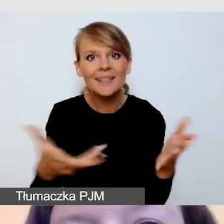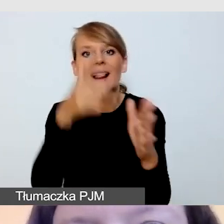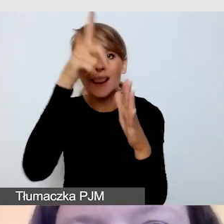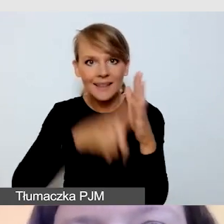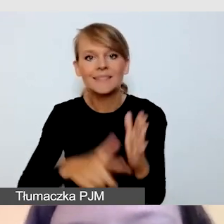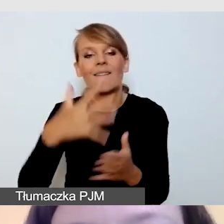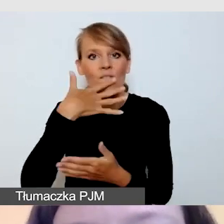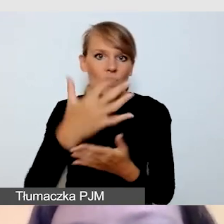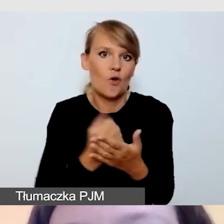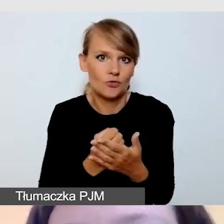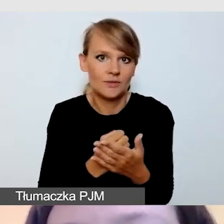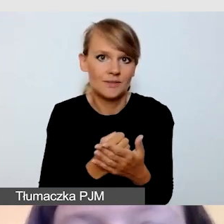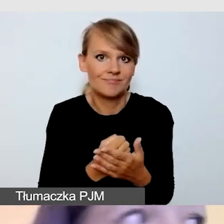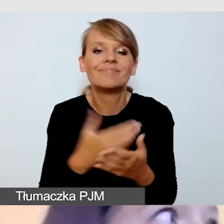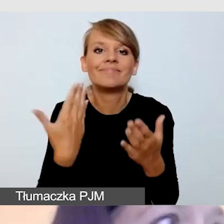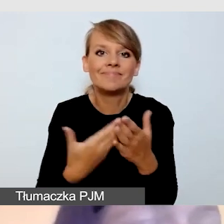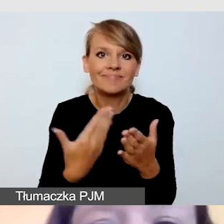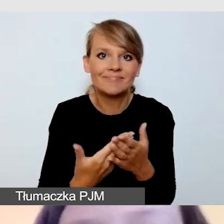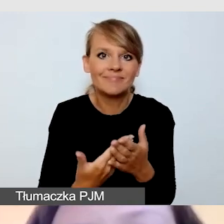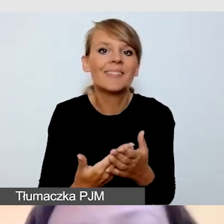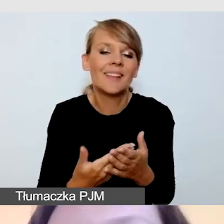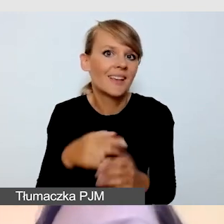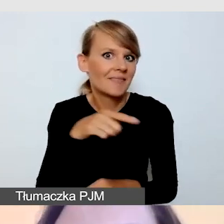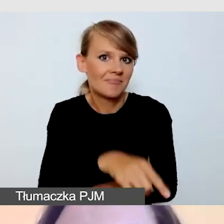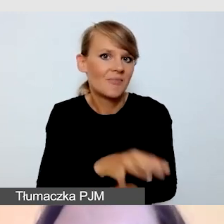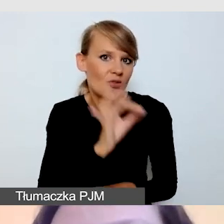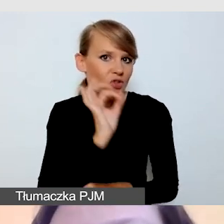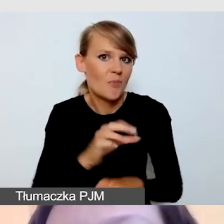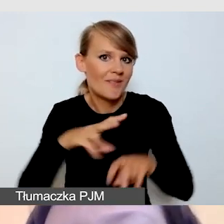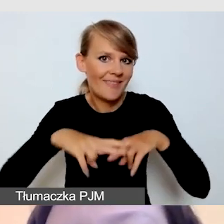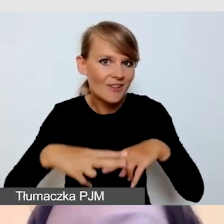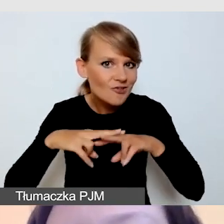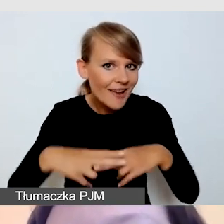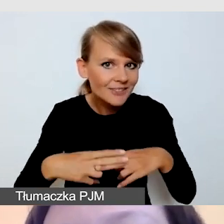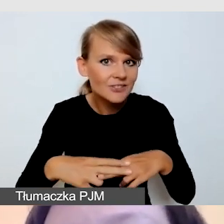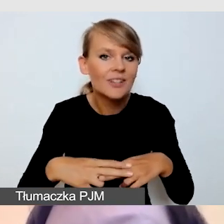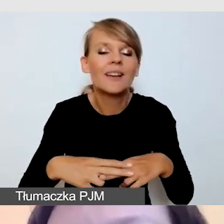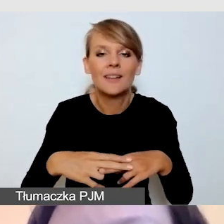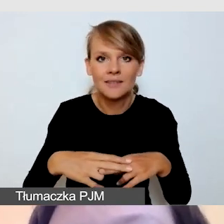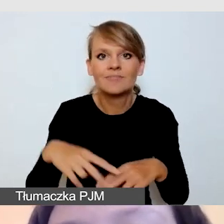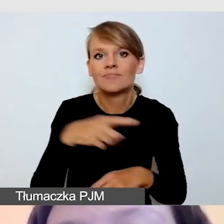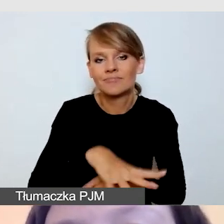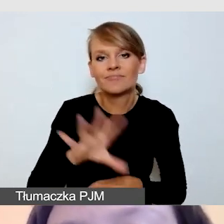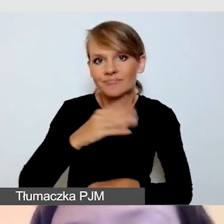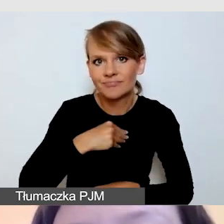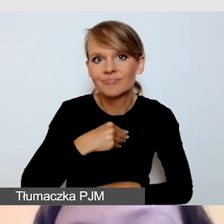bo są one całkiem sprawnym narzędziem do organizacji dostępnych wydarzeń